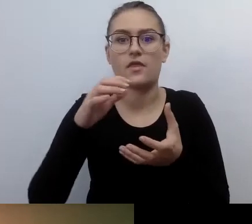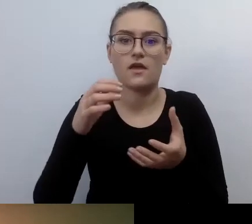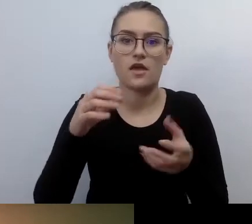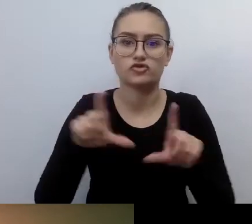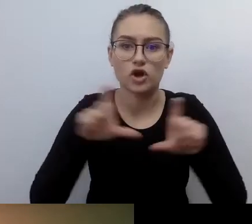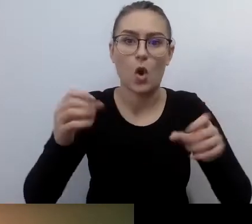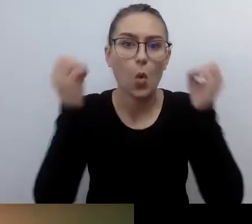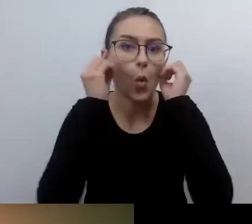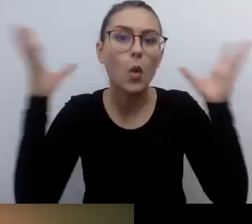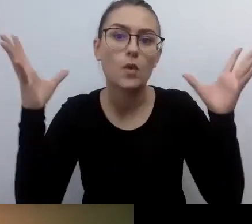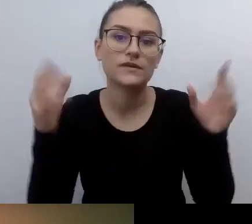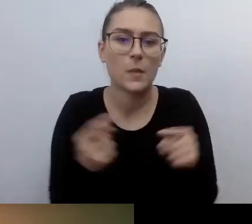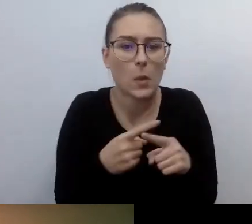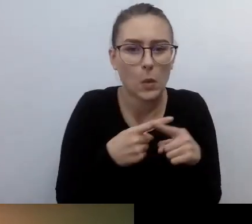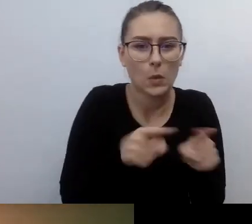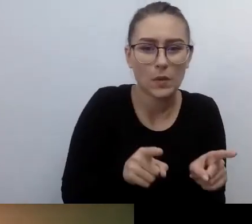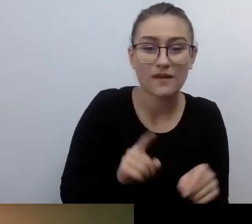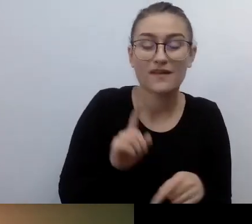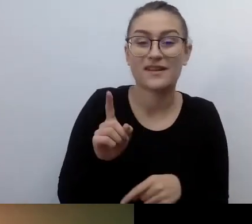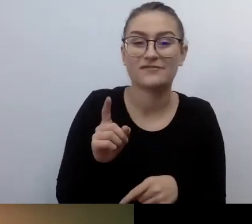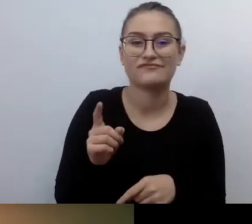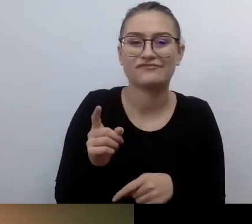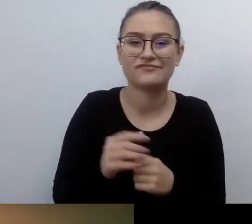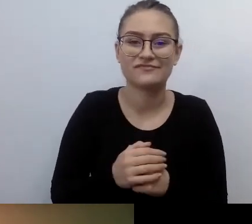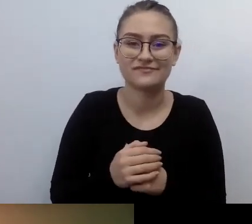Ja mówię o końcu pierwszej dekady XXI wieku.